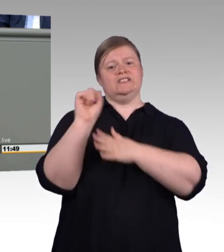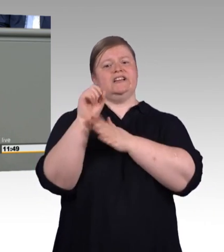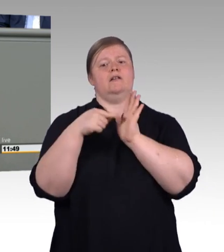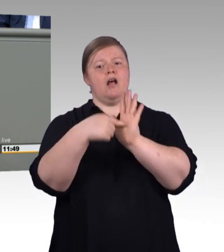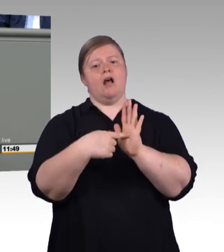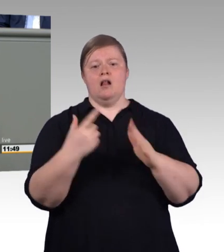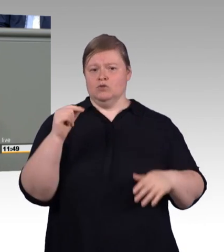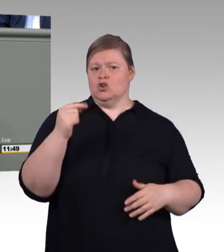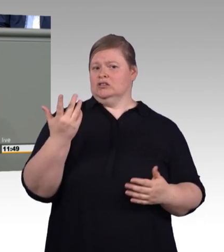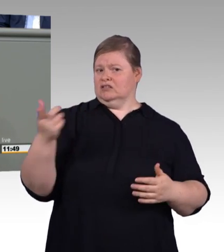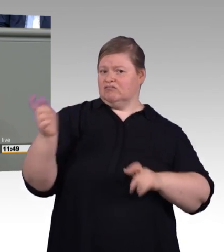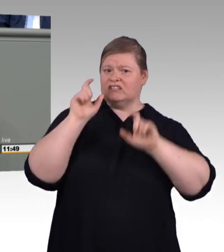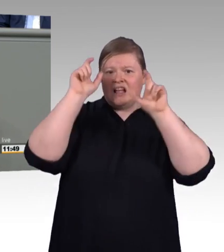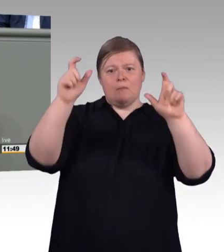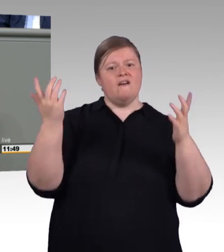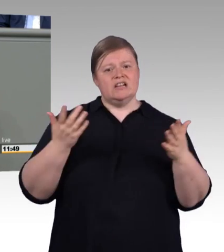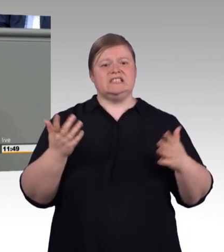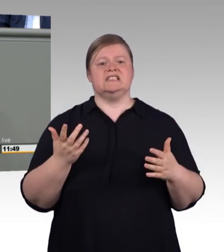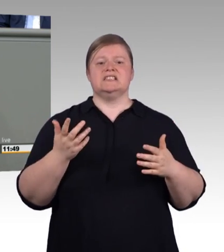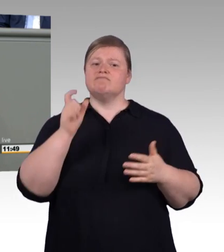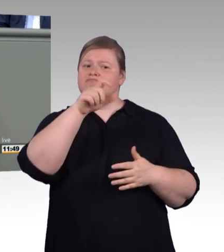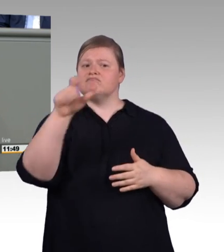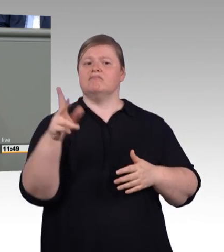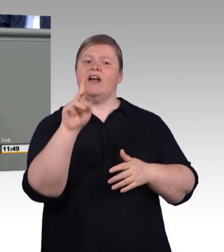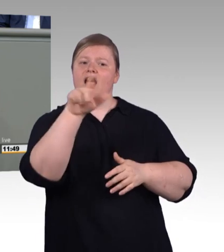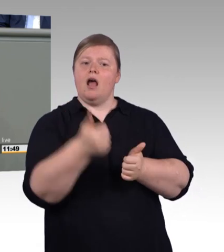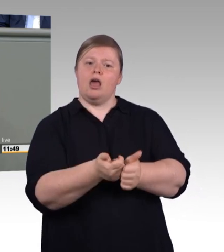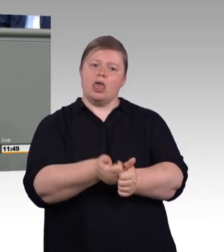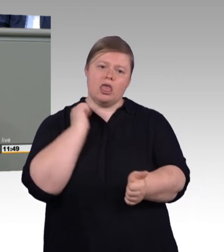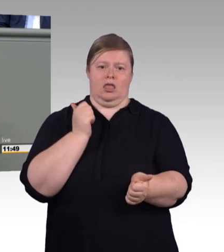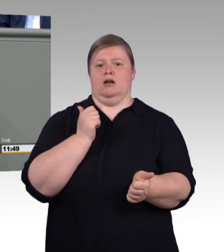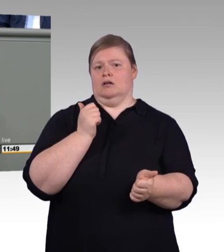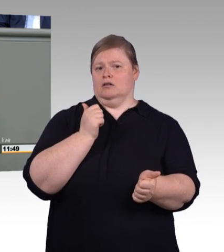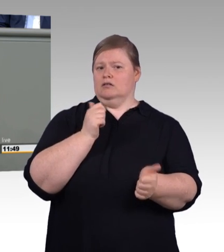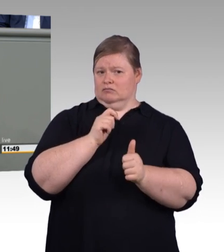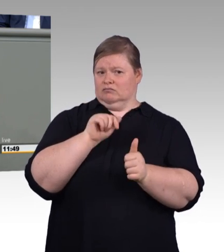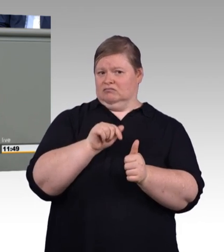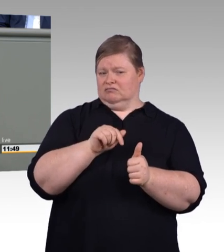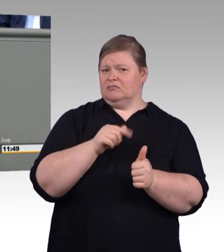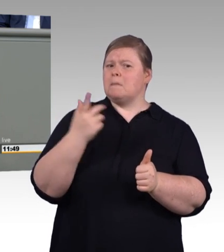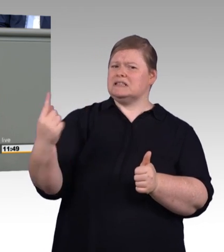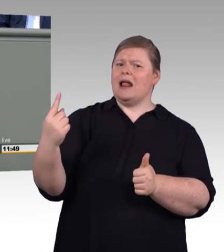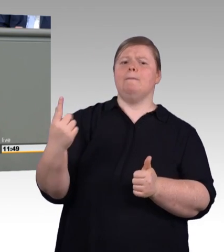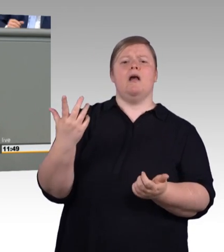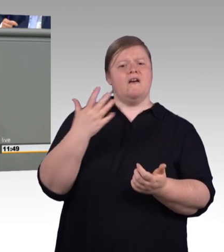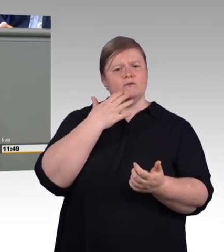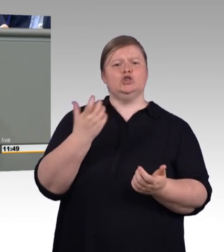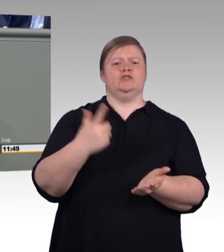einen Ausbildungspass, also mit anderen Worten ein Berufsbildungssystem, in dem sich jeder mal seinen Beruf so selbst zusammenbasteln soll,